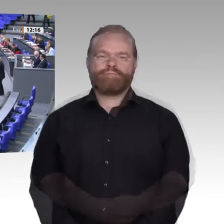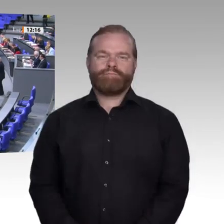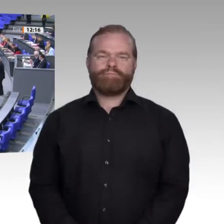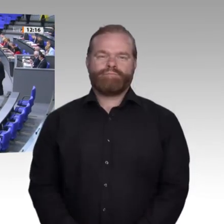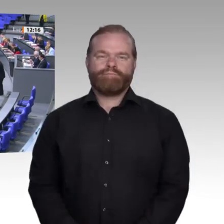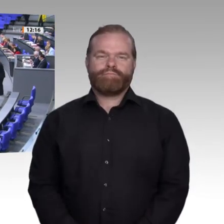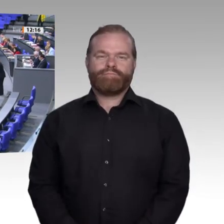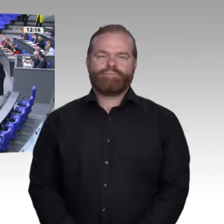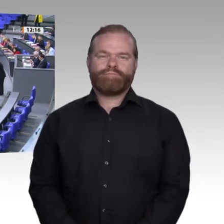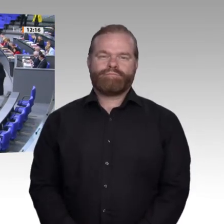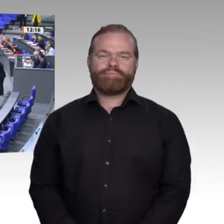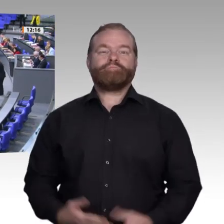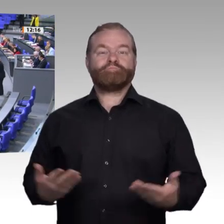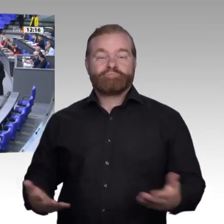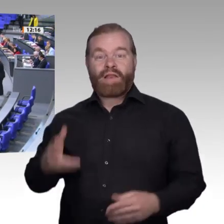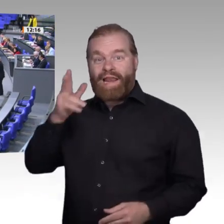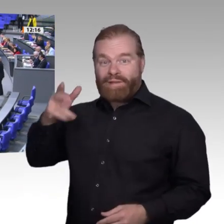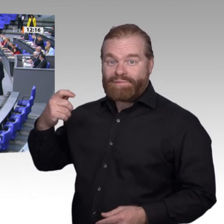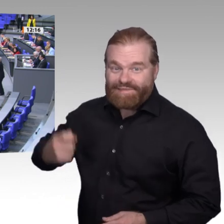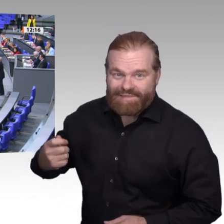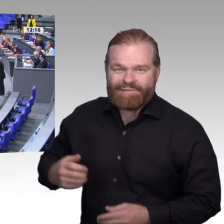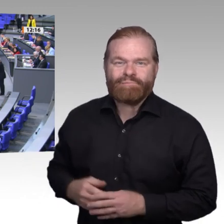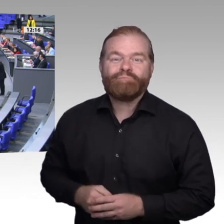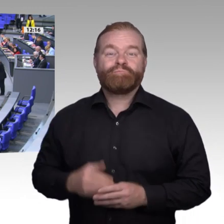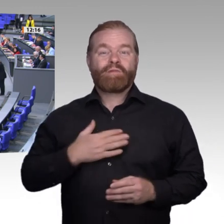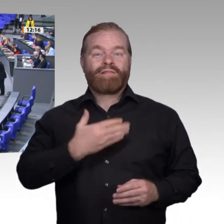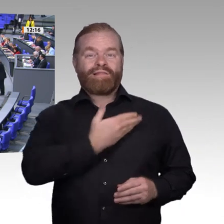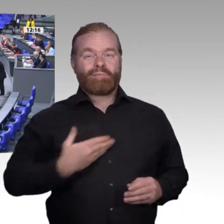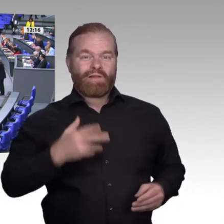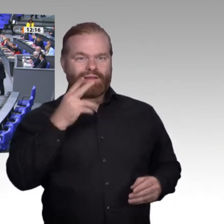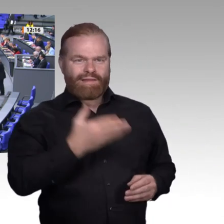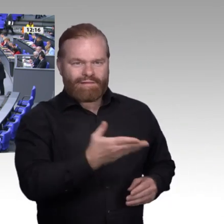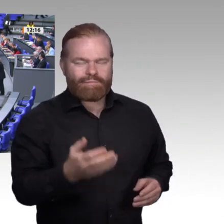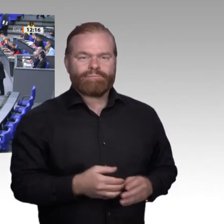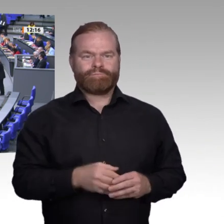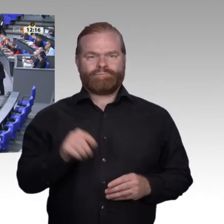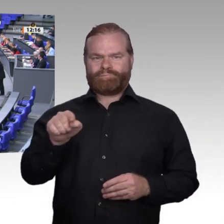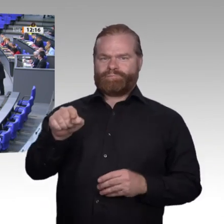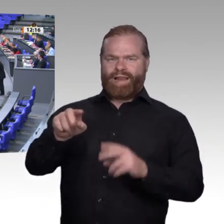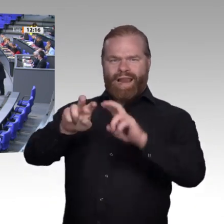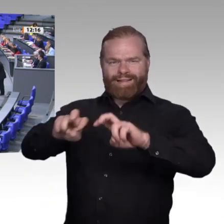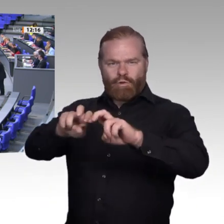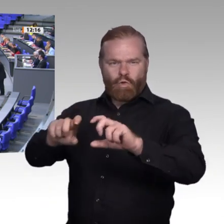Dabei heißt unsere Aufgabe „Zukunftskonzepte beruflicher Bildung“ und